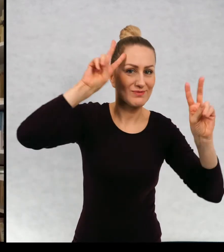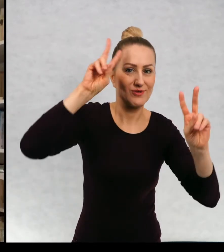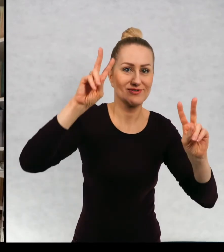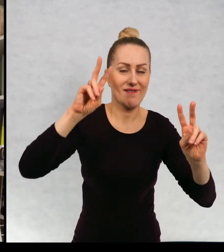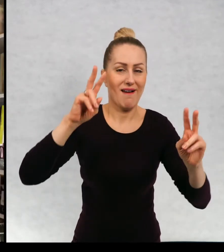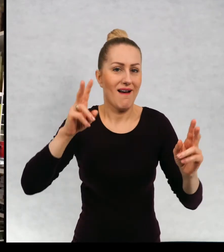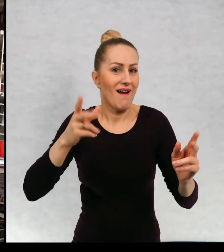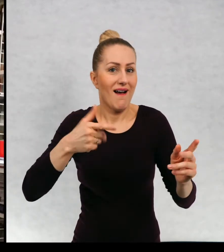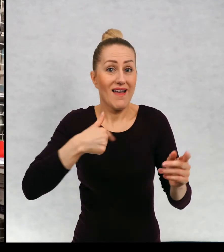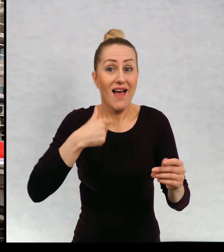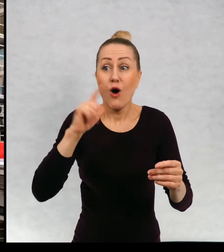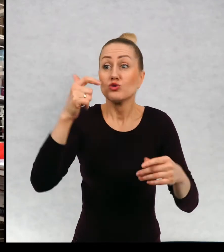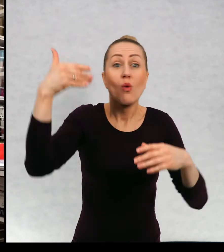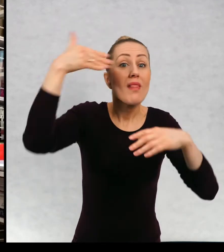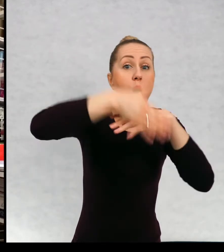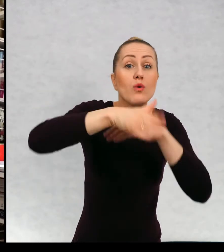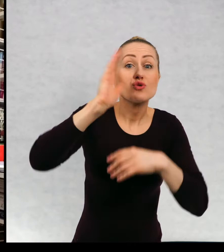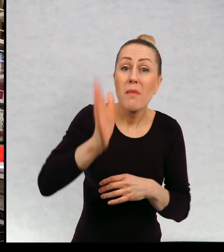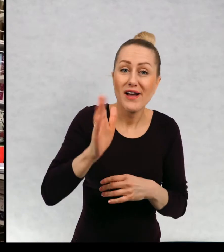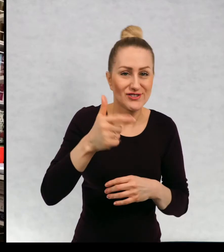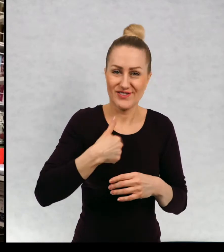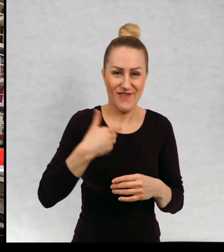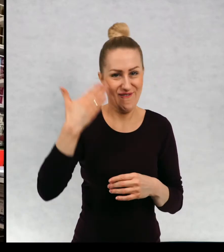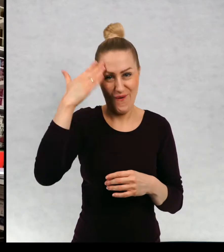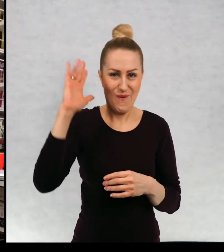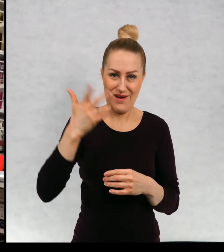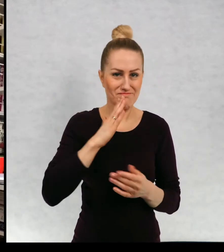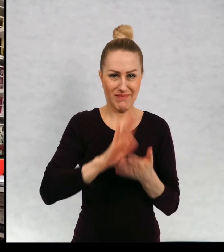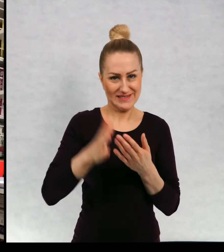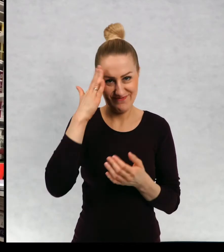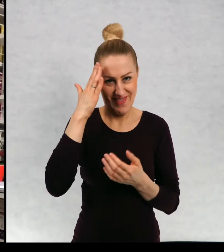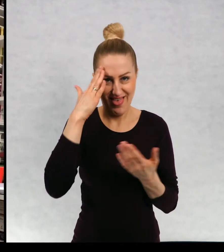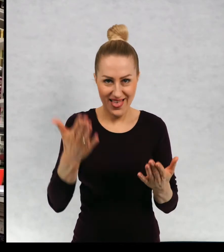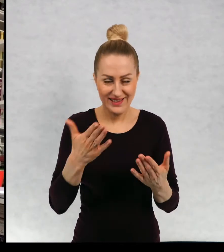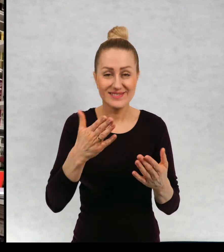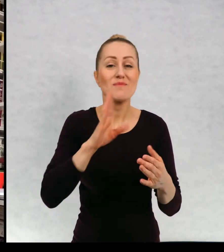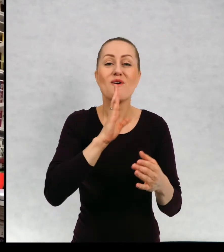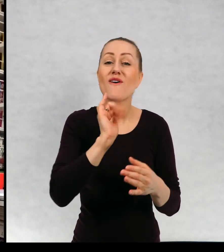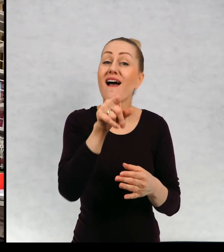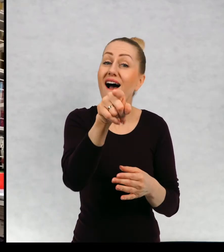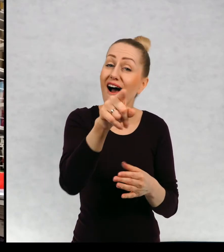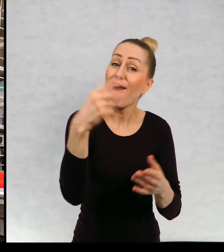lubię znać zakończenia, podobnie jak wy, kiedy czytacie książkę też